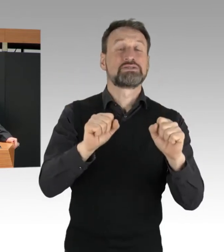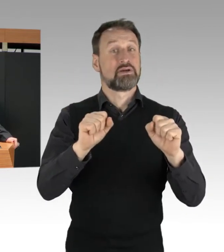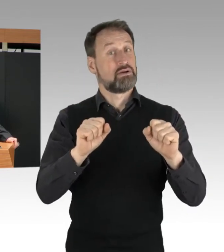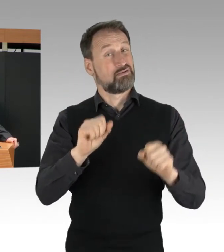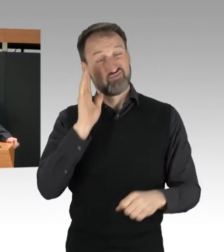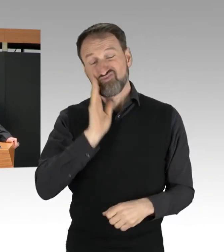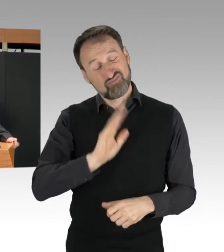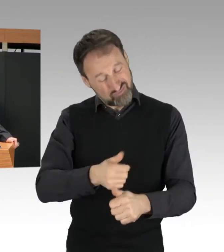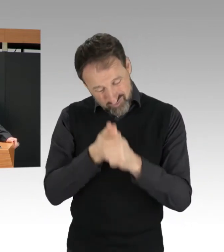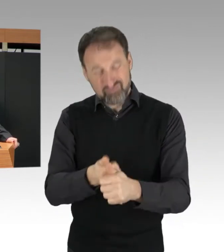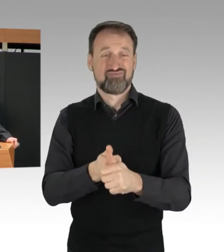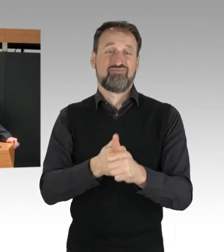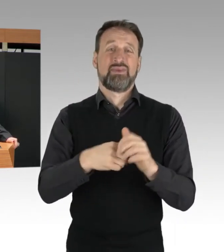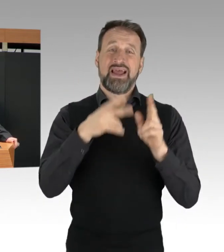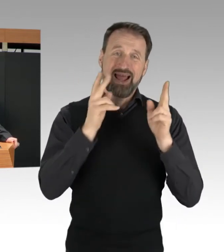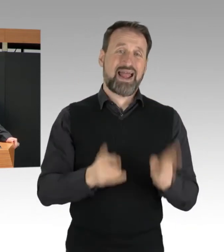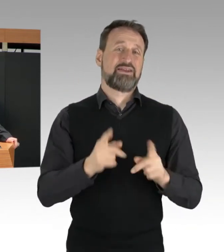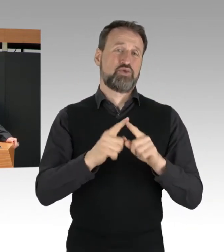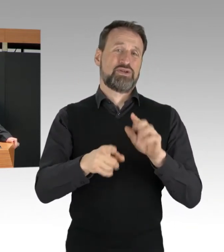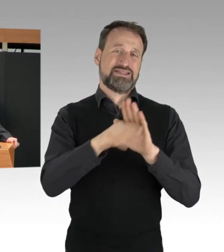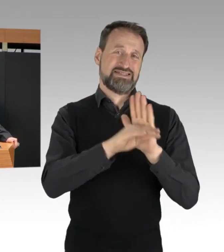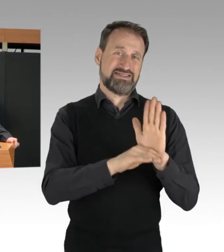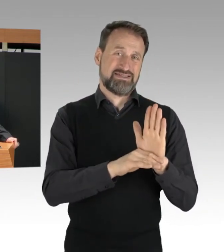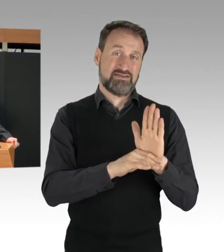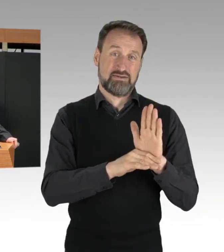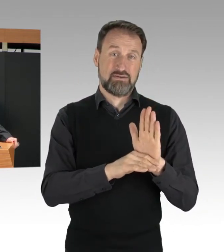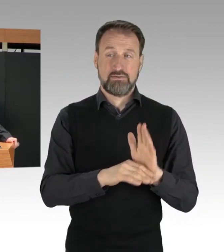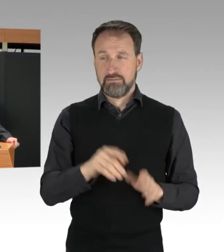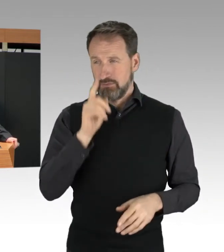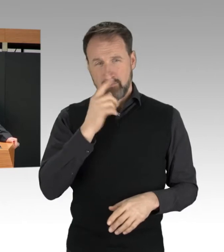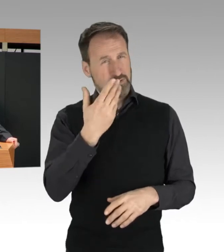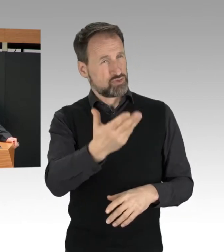Wenn Blockierer so unvermittelt auf die Straße treten,